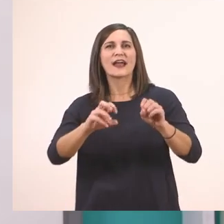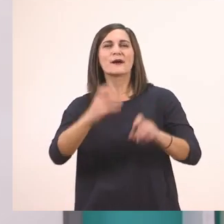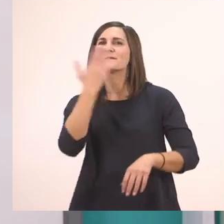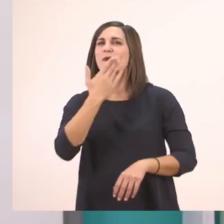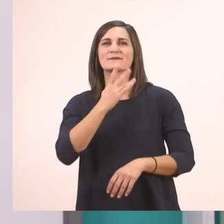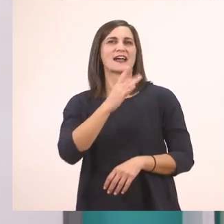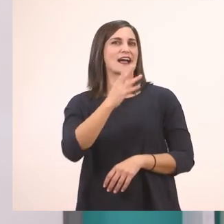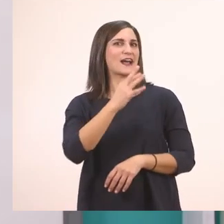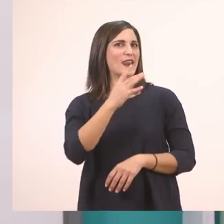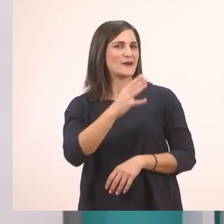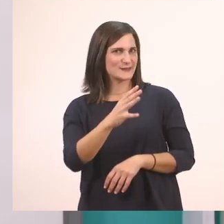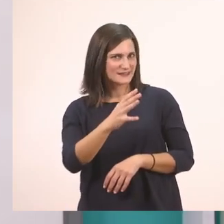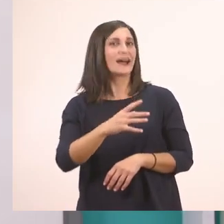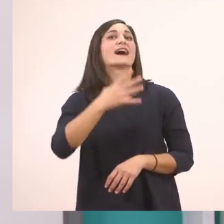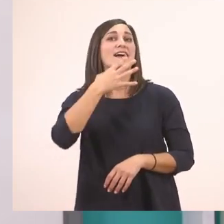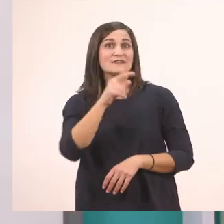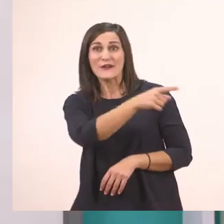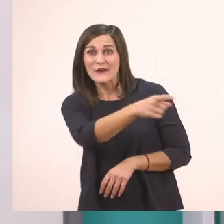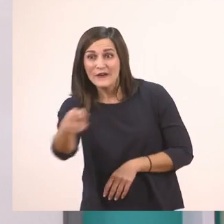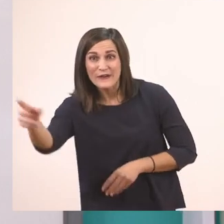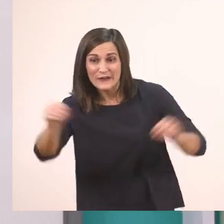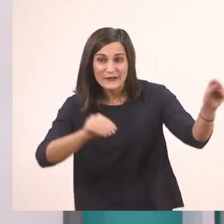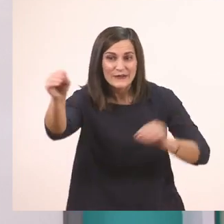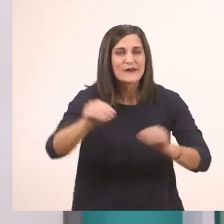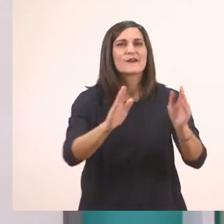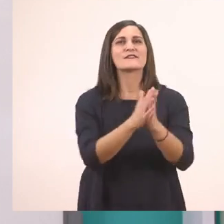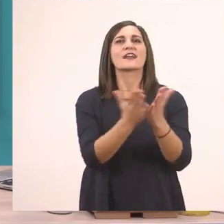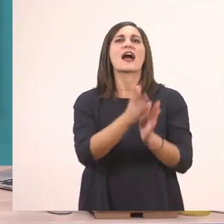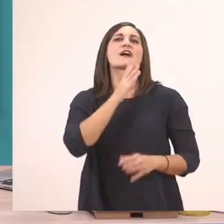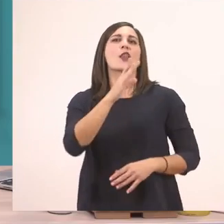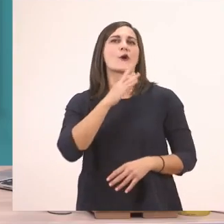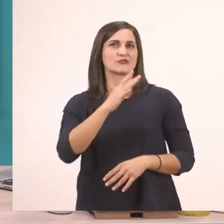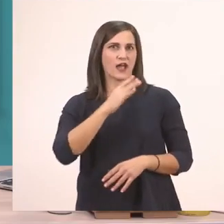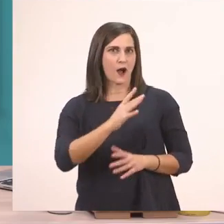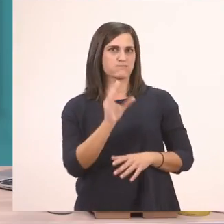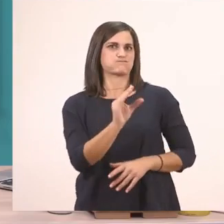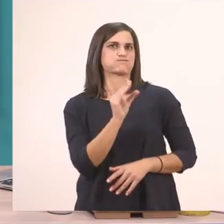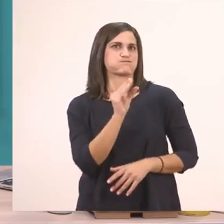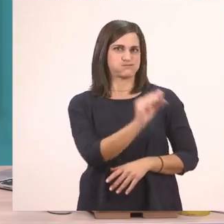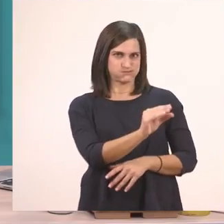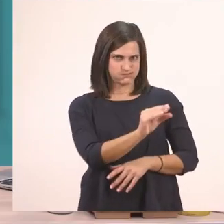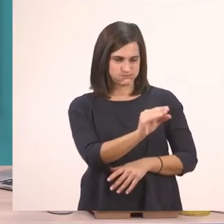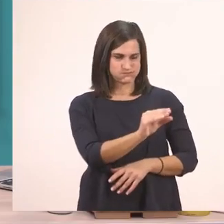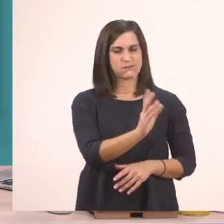Γι' αυτό θέλω πάλι να φέρετε τα βιβλία της Γλώσσας, το χοντρό, αυτό εδώ και το λεπτό,